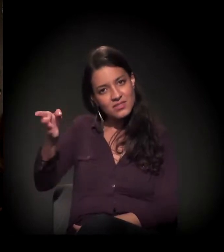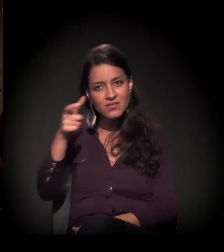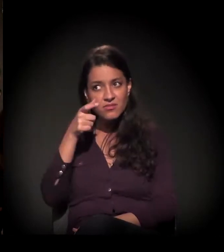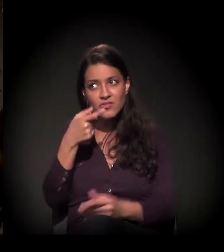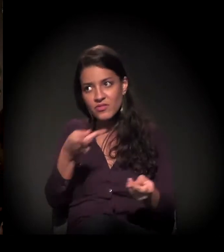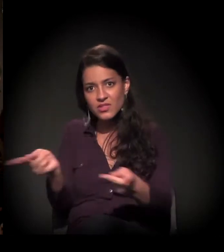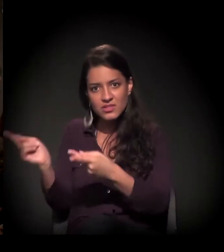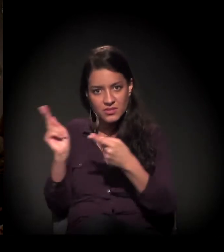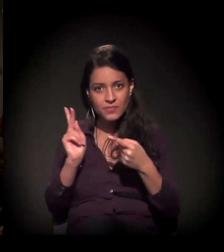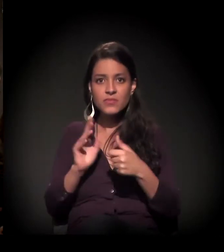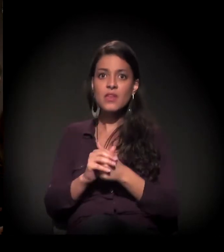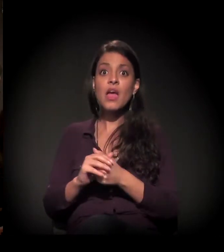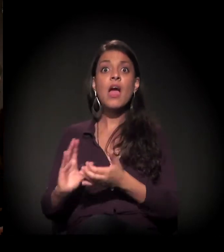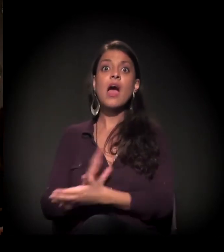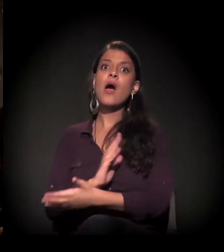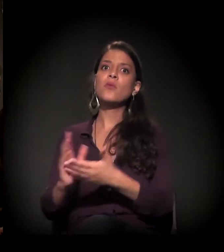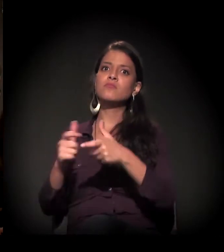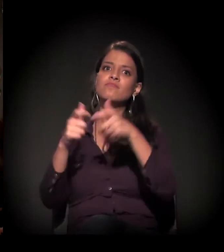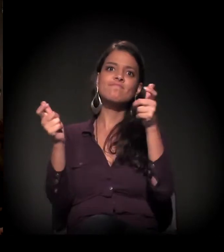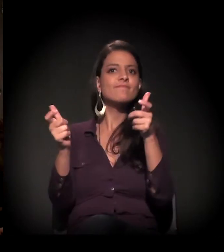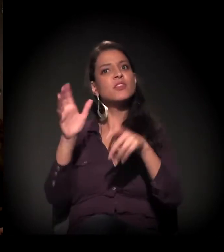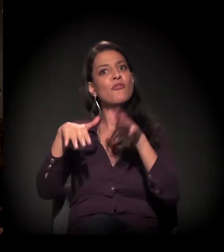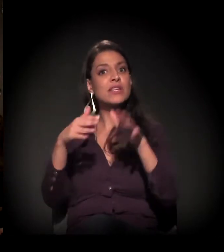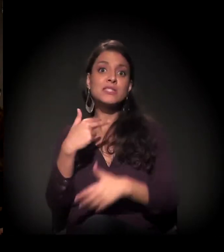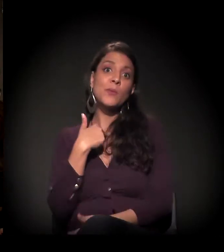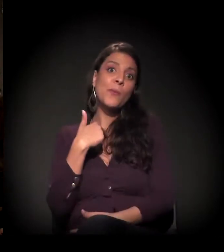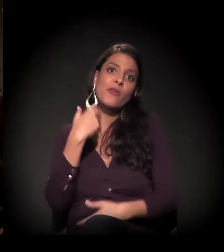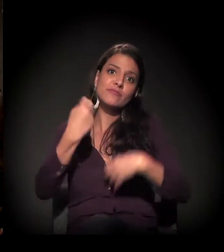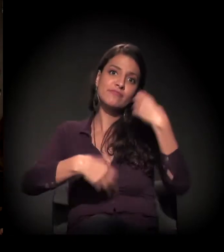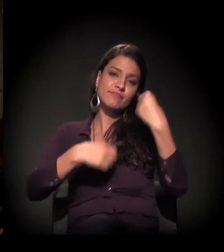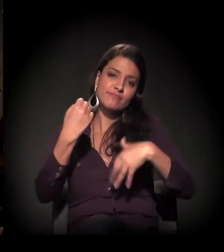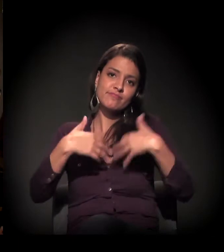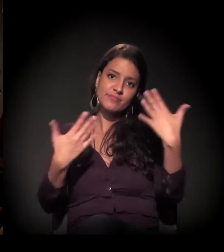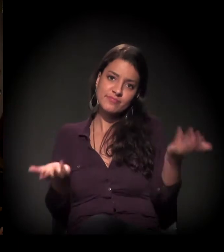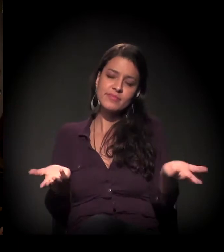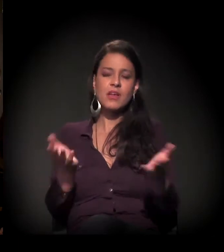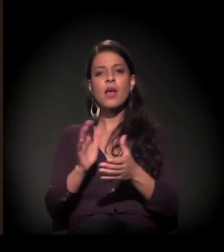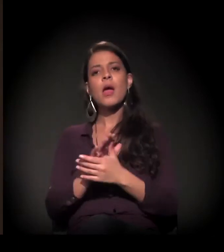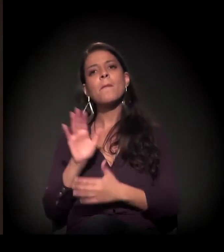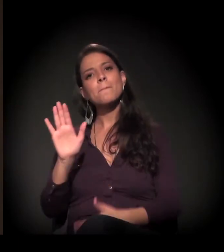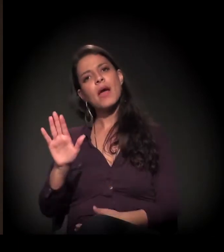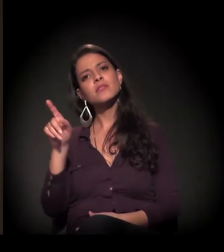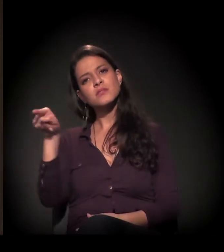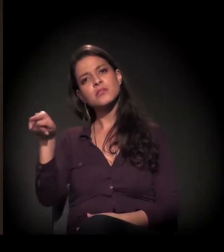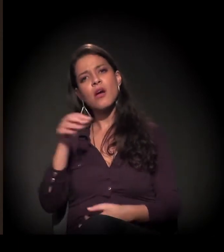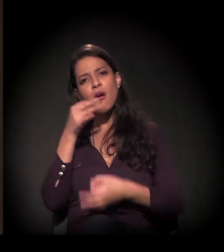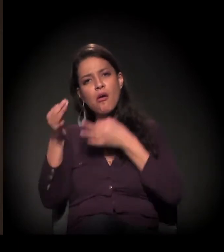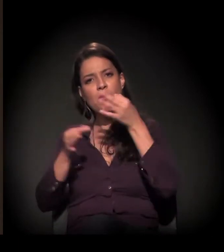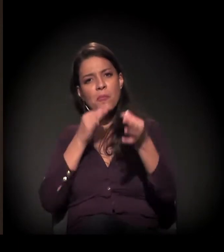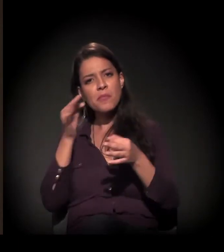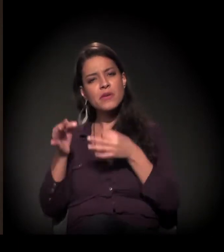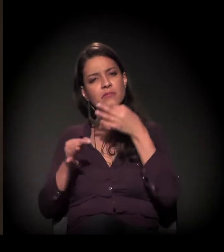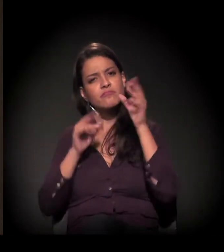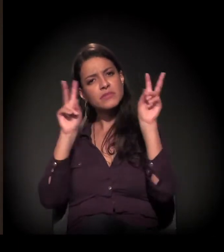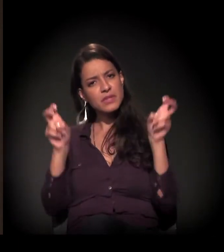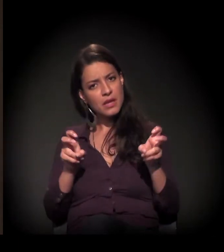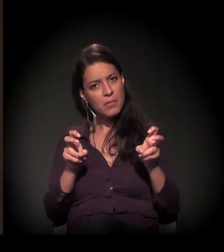certamente nem tudo vai poder ser falado hoje, aqui, mas você fez observações muito interessantes sobre o tema de hoje,